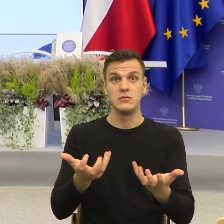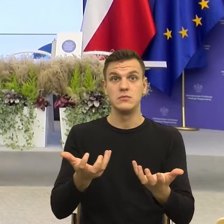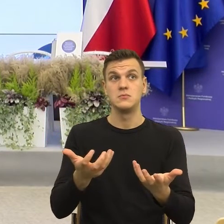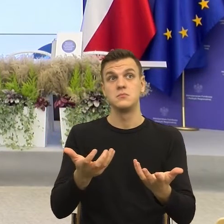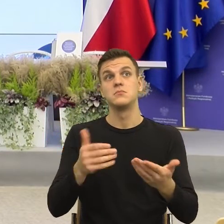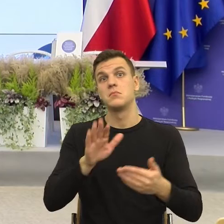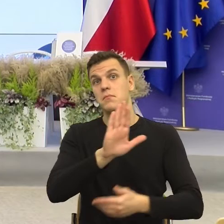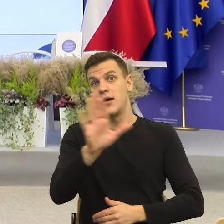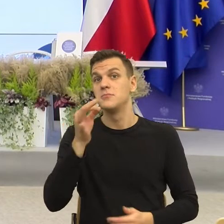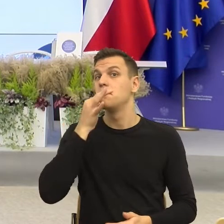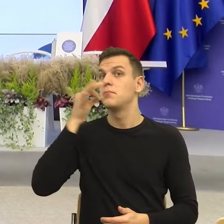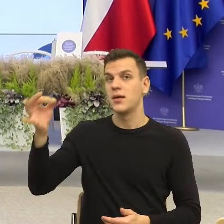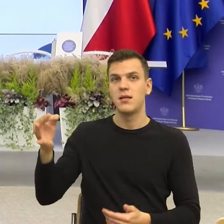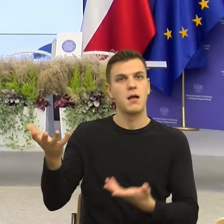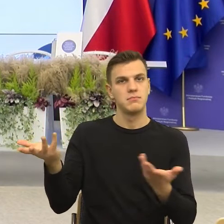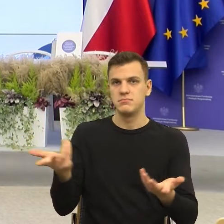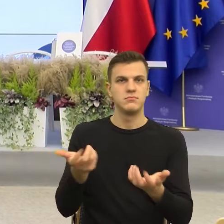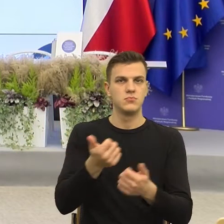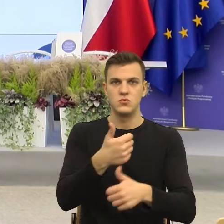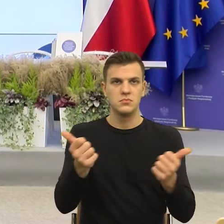to możemy sobie przez chwilkę porozmawiać.